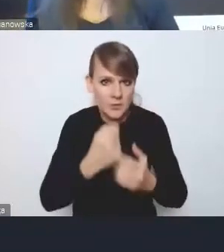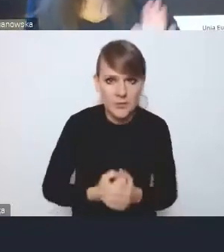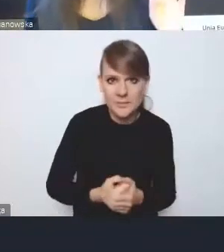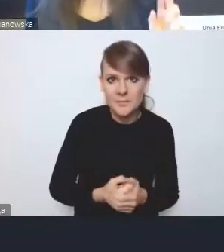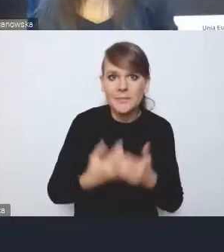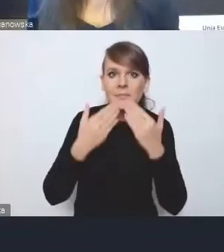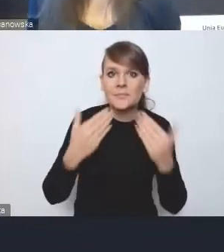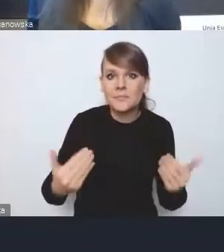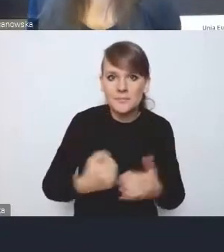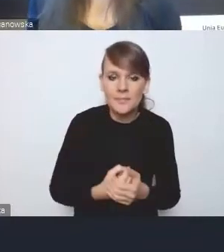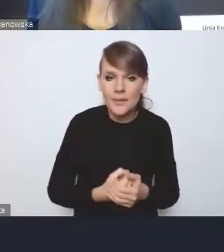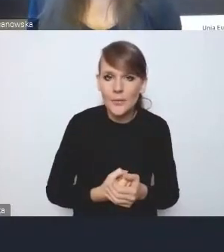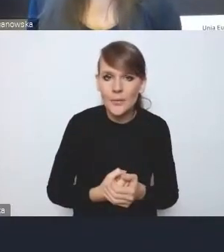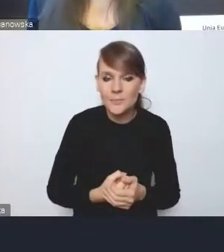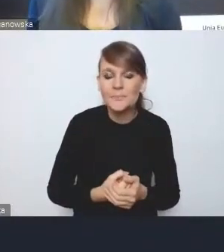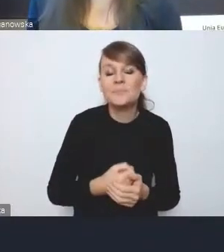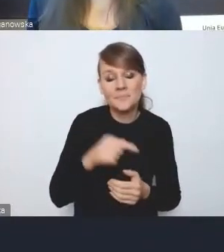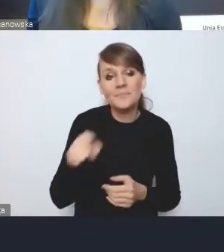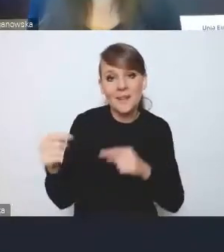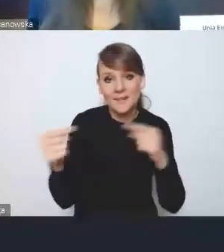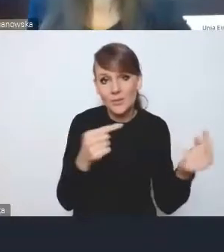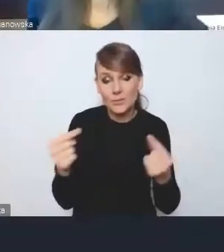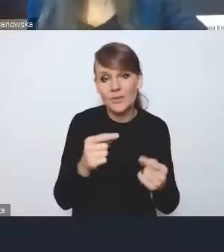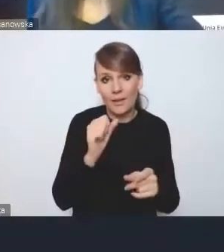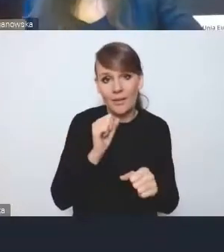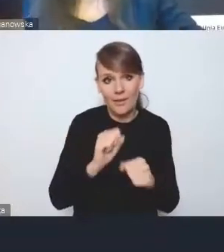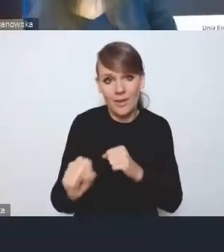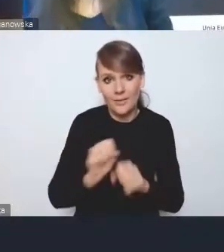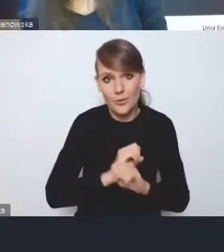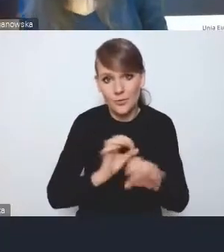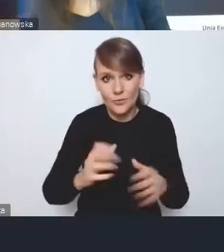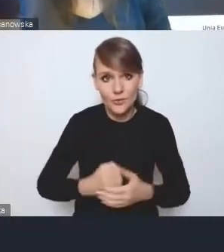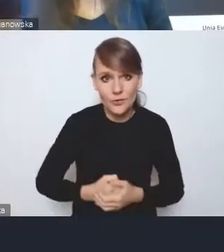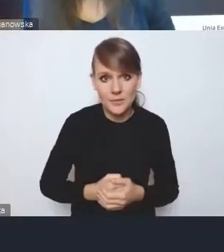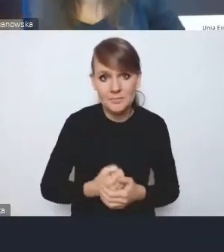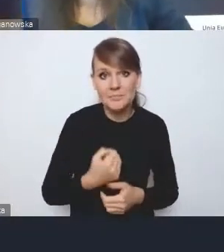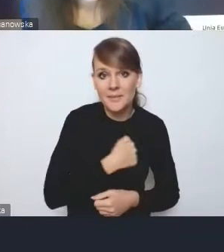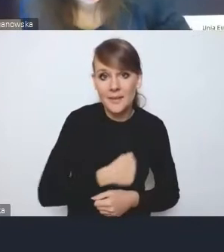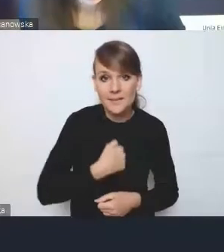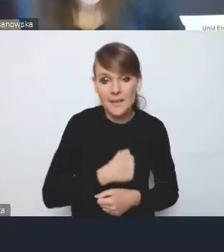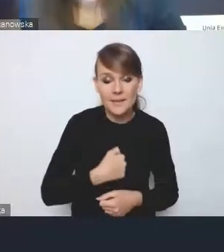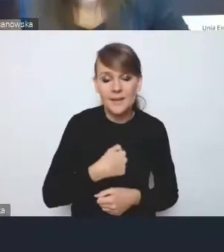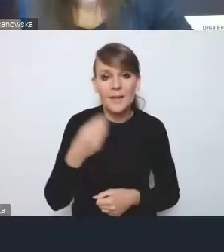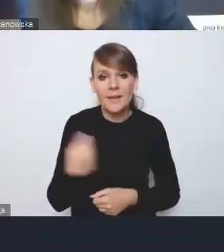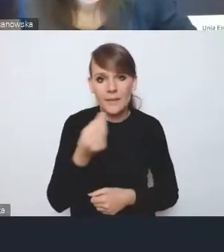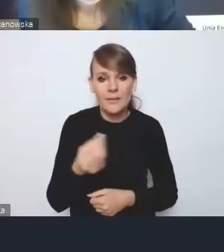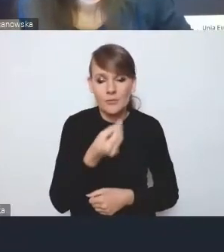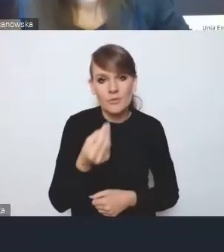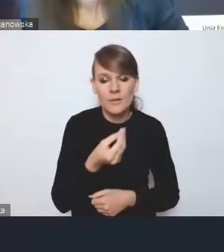Ta dyskusja się oczywiście toczy i niestety nie ma jeszcze konkluzji.